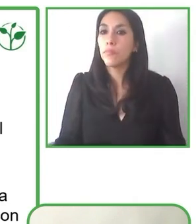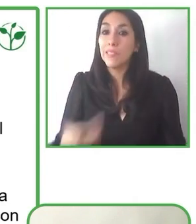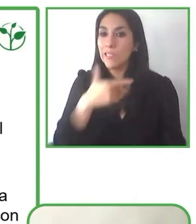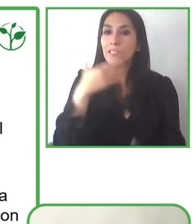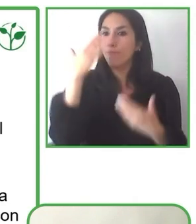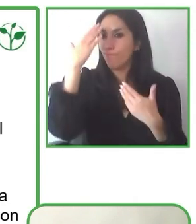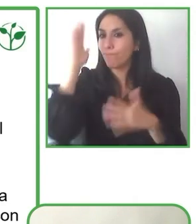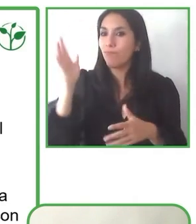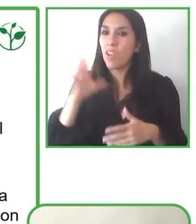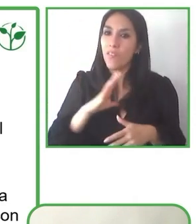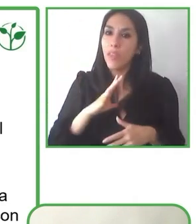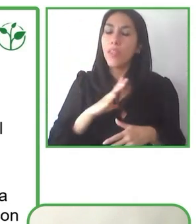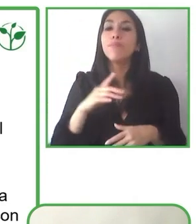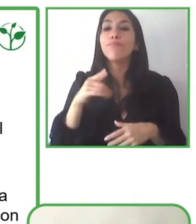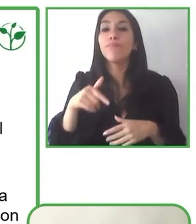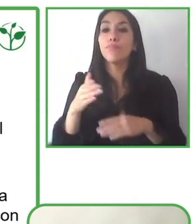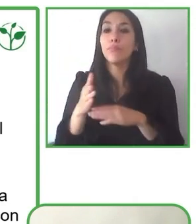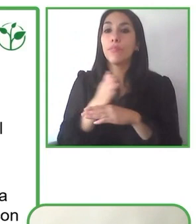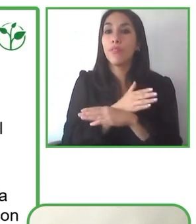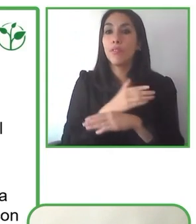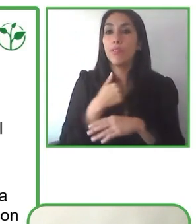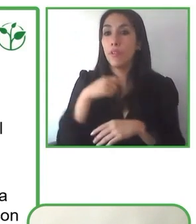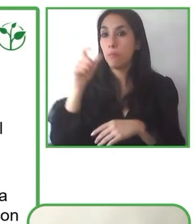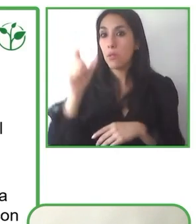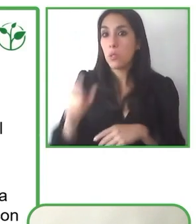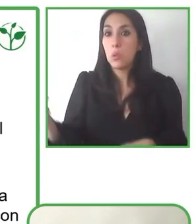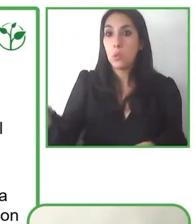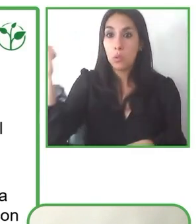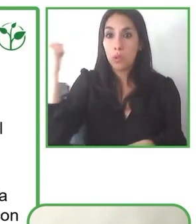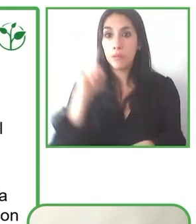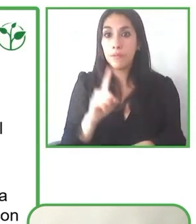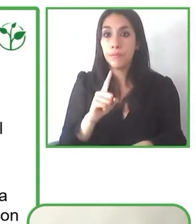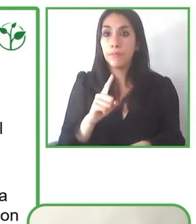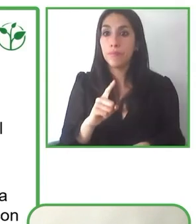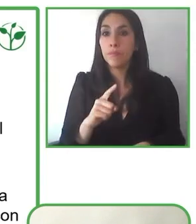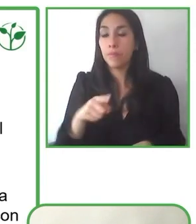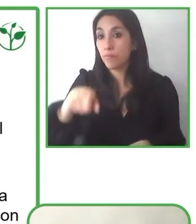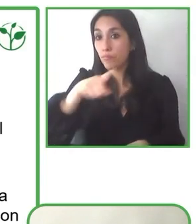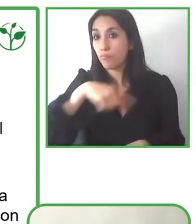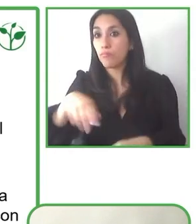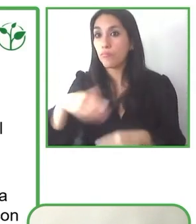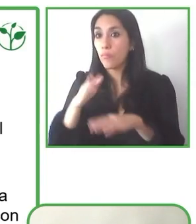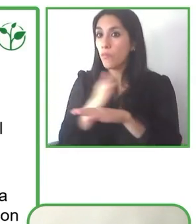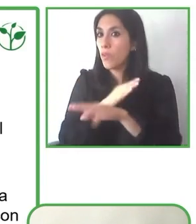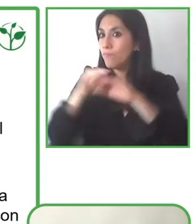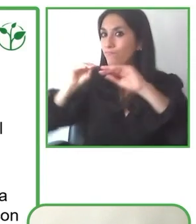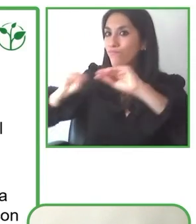implementando. Para nosotros la inclusión tiene el eje, un eje fundamental en la